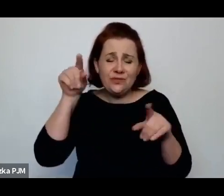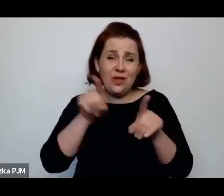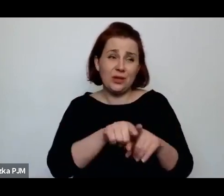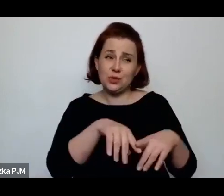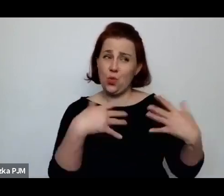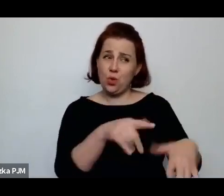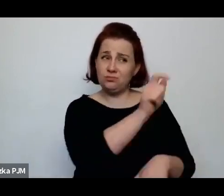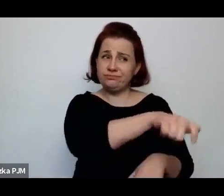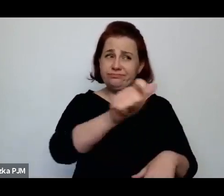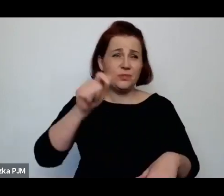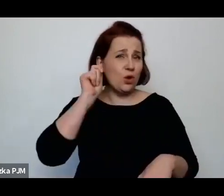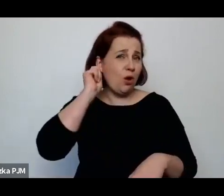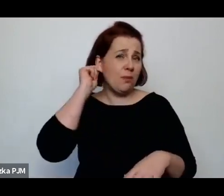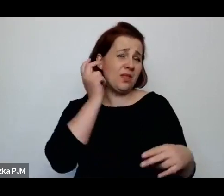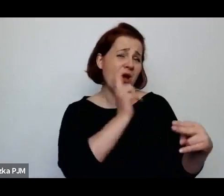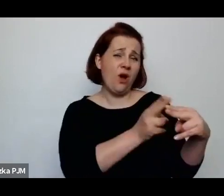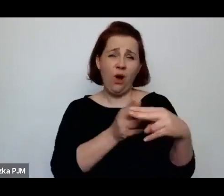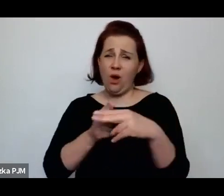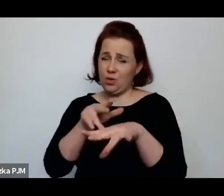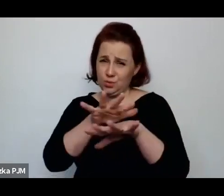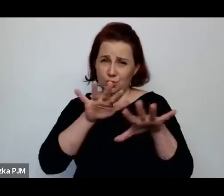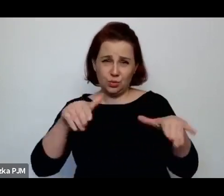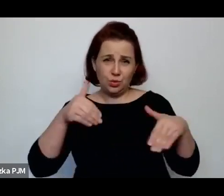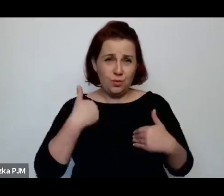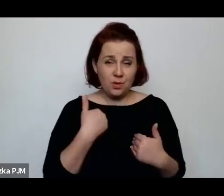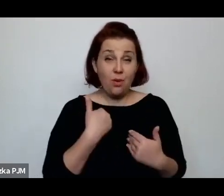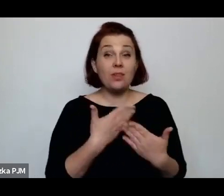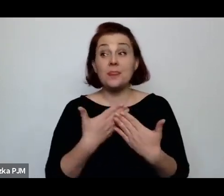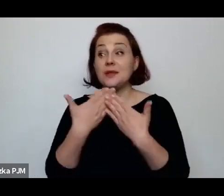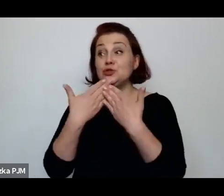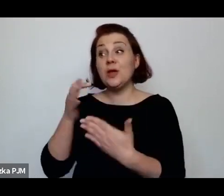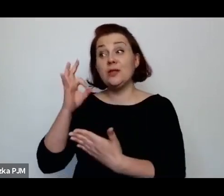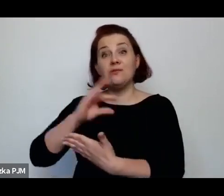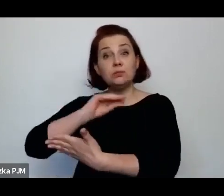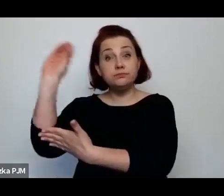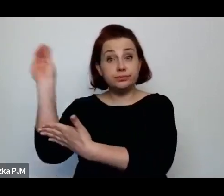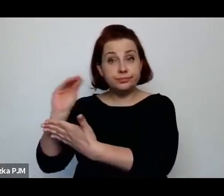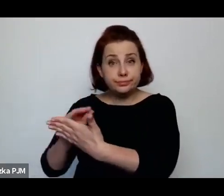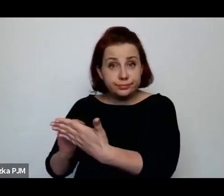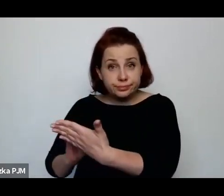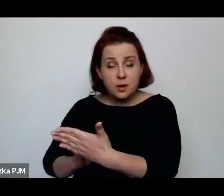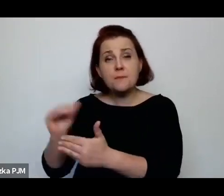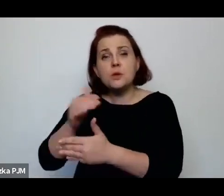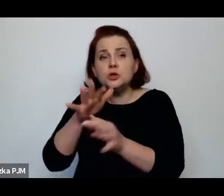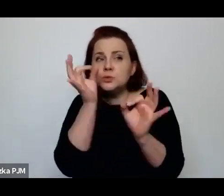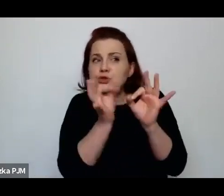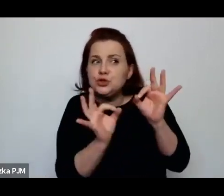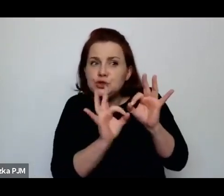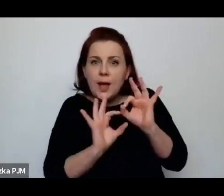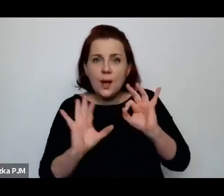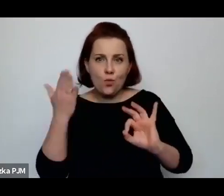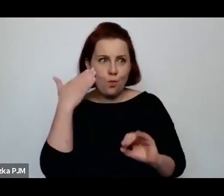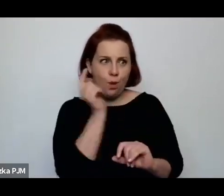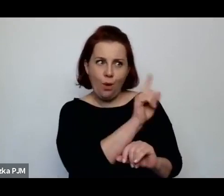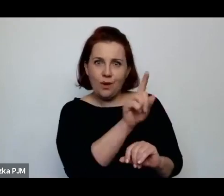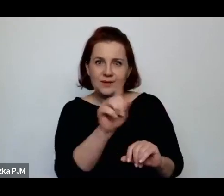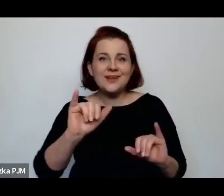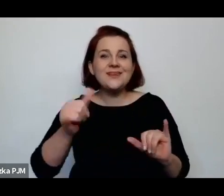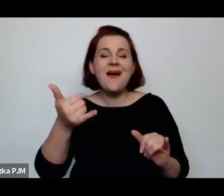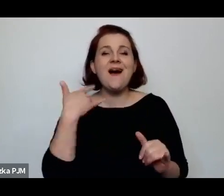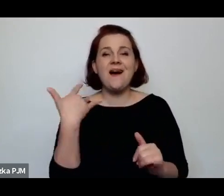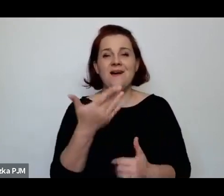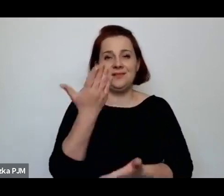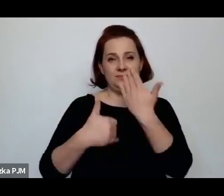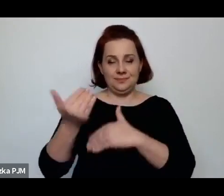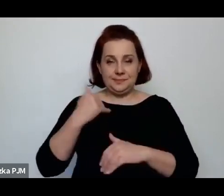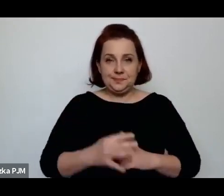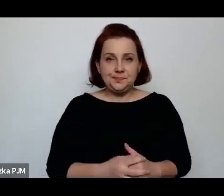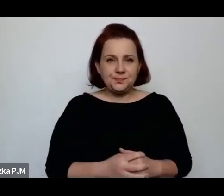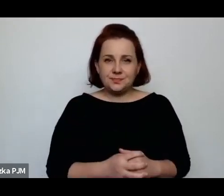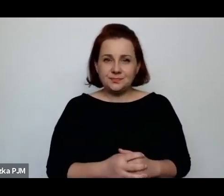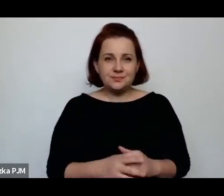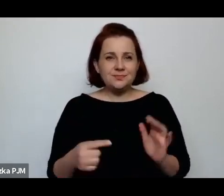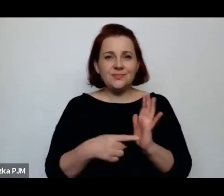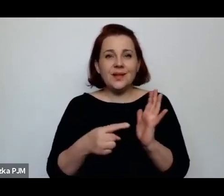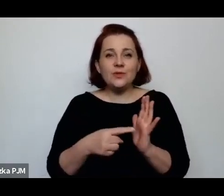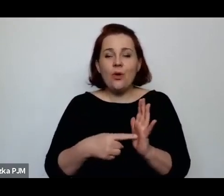więc dzięki tym tekstom rzeczywiście możemy takie szczegóły poznać, ale ta cała przestrzeń wartościowania